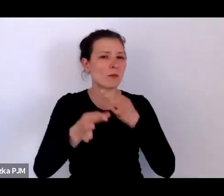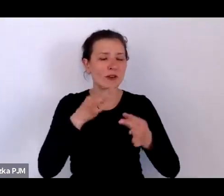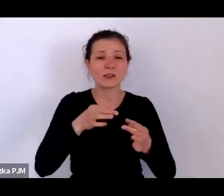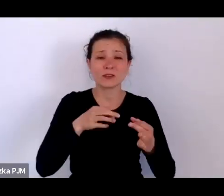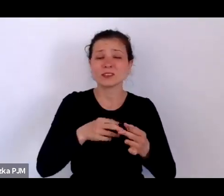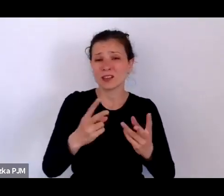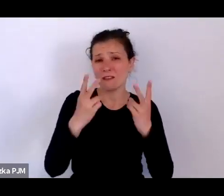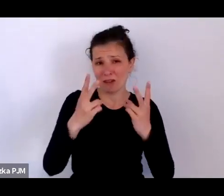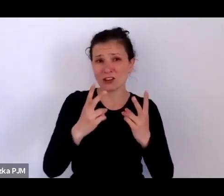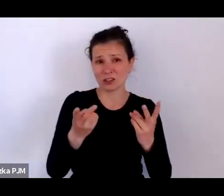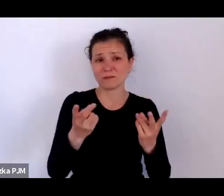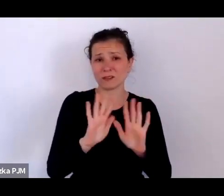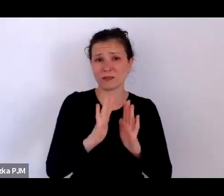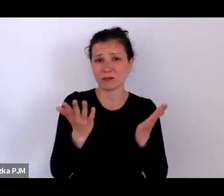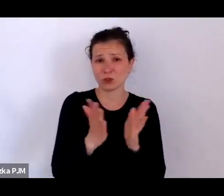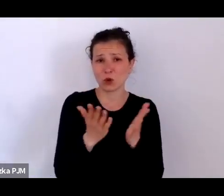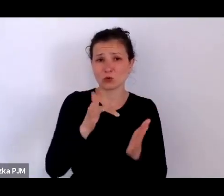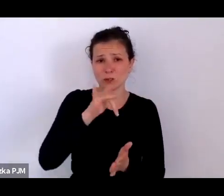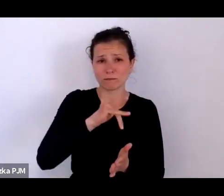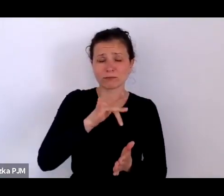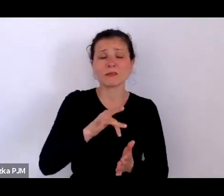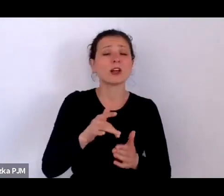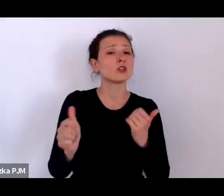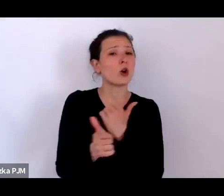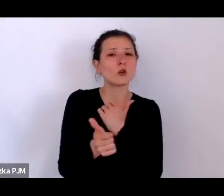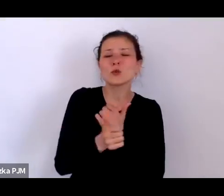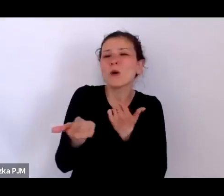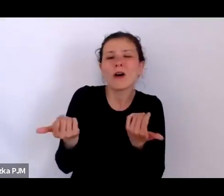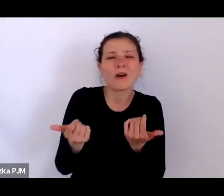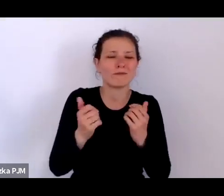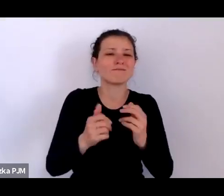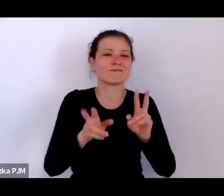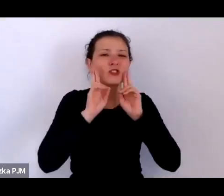czy chodziło najpierw o te rzeczywistość XX lecia?